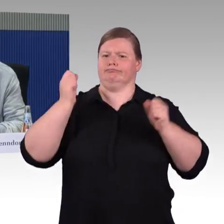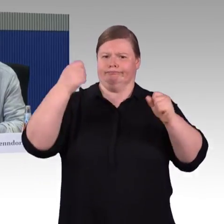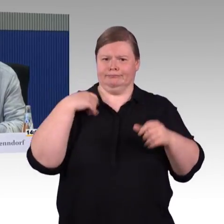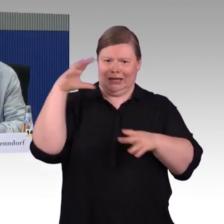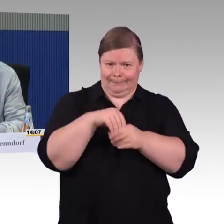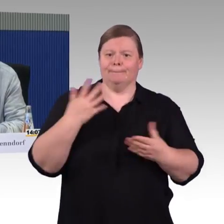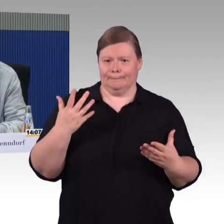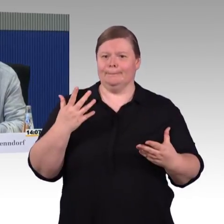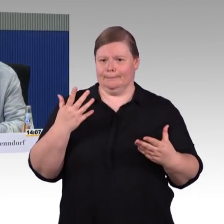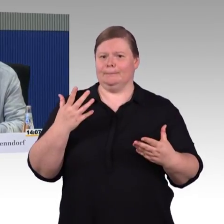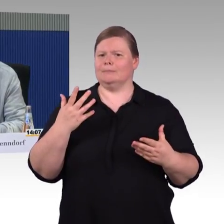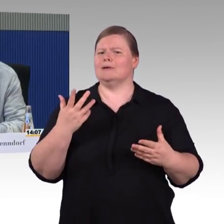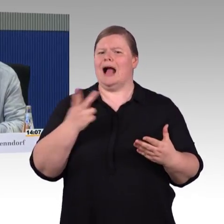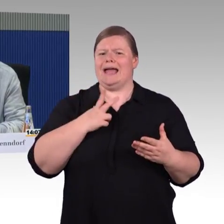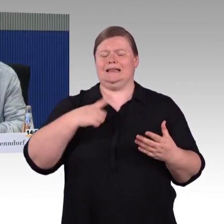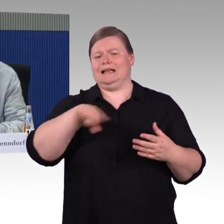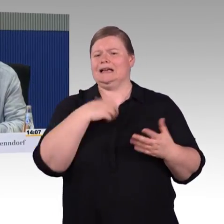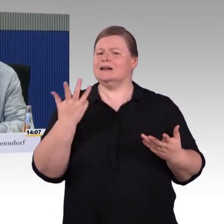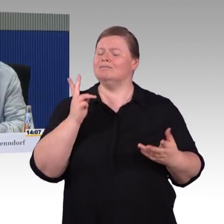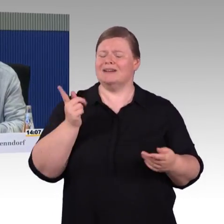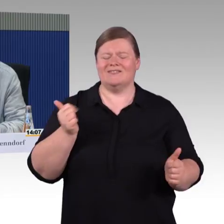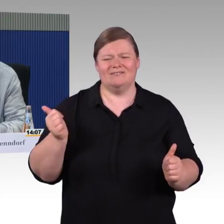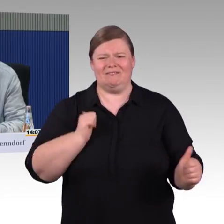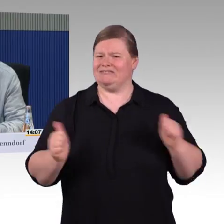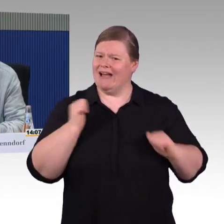Ich habe also alle Höhen und Tiefen durchgemacht vom normalen Gehen,